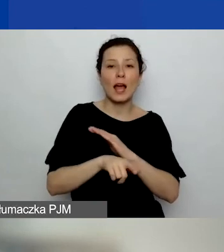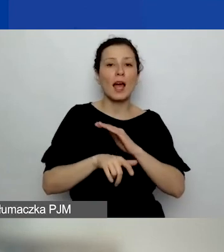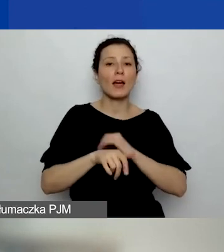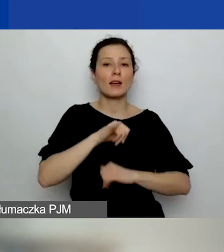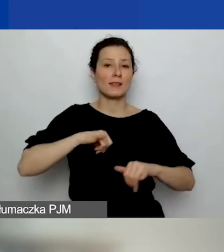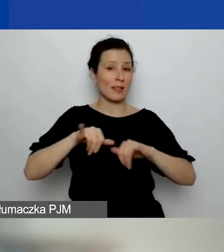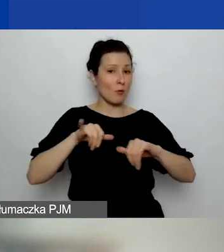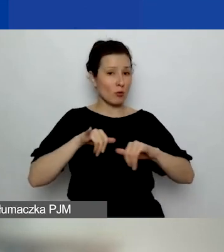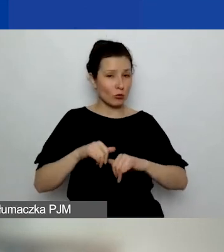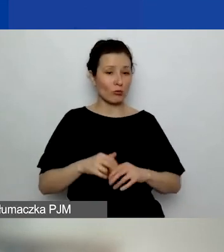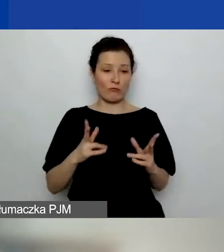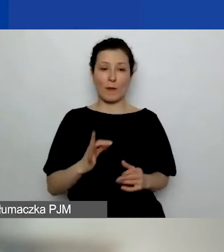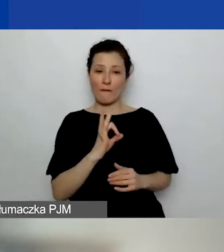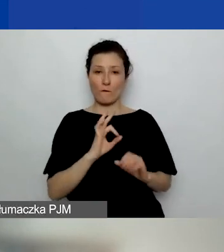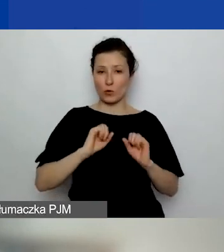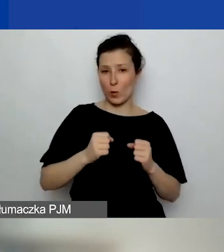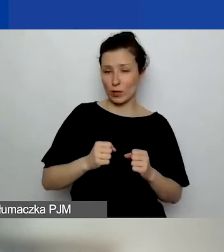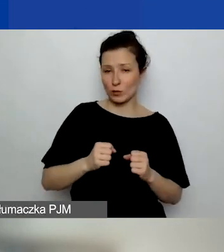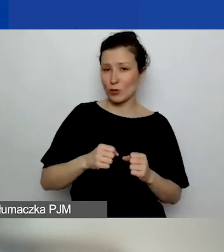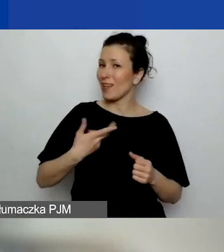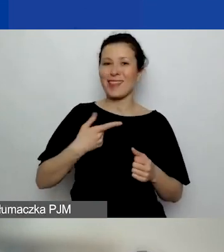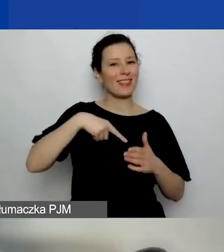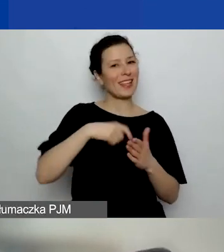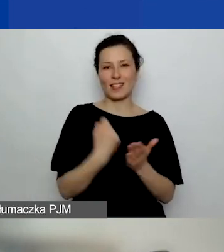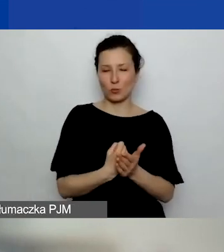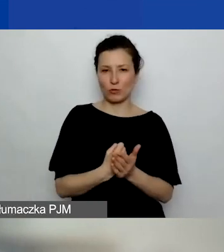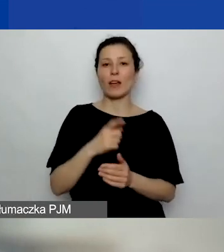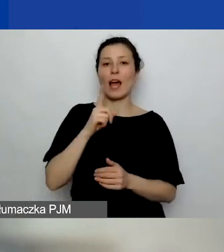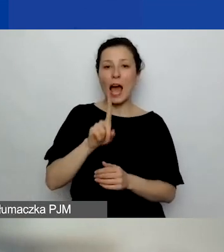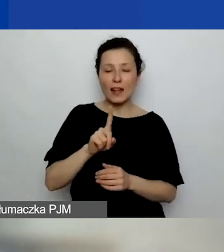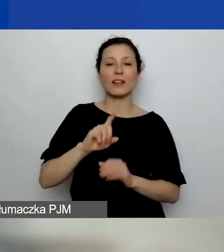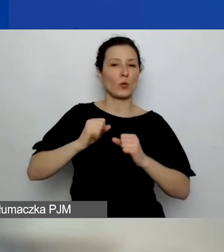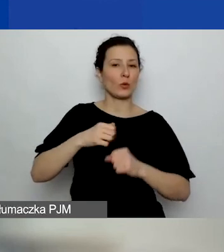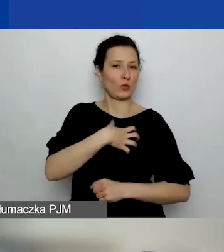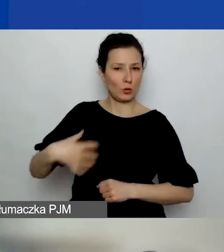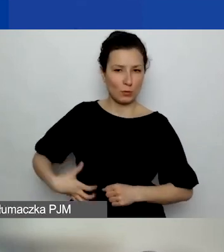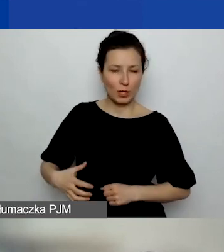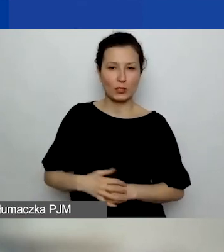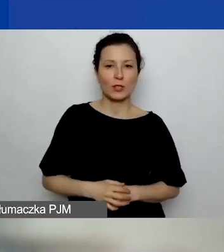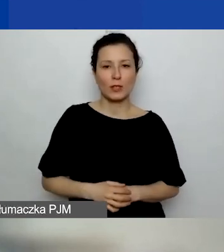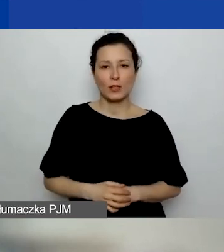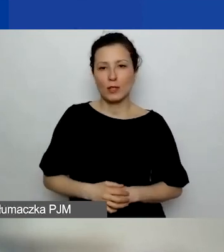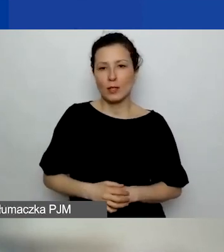w ramach swojej działalności nie statutowej, a gospodarczej. Myśmy się chyba nad tym nie zastanawiały,